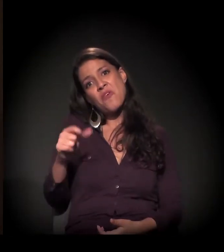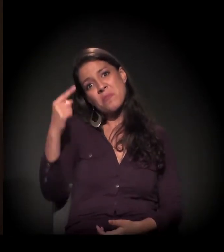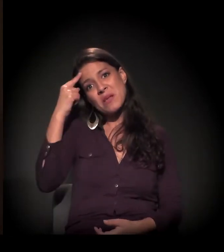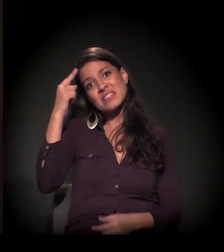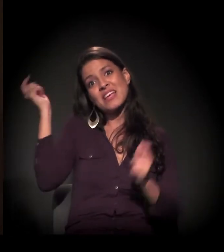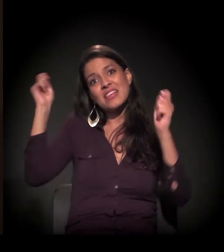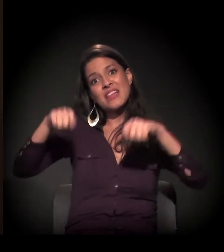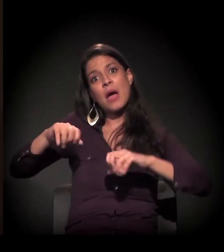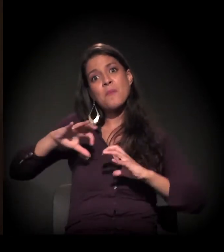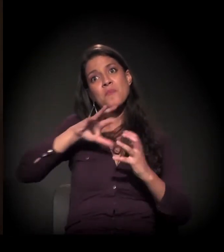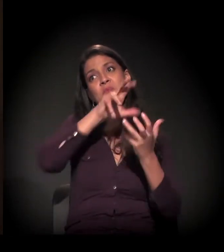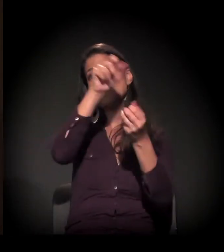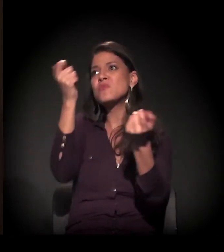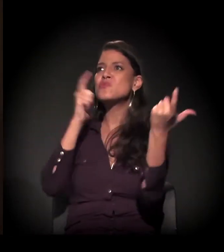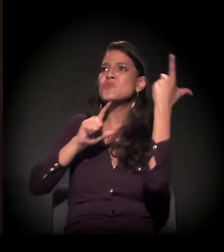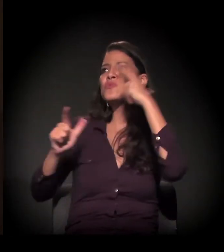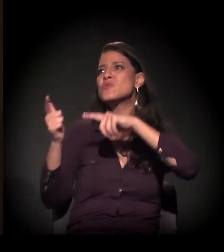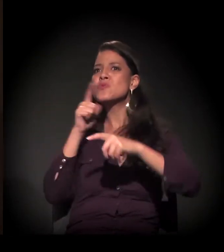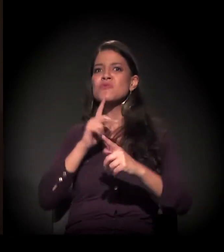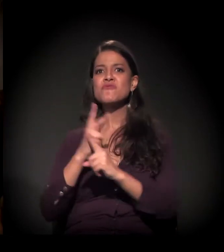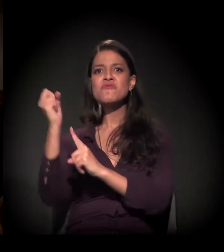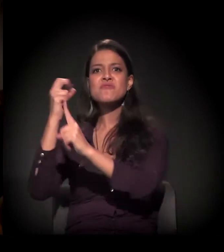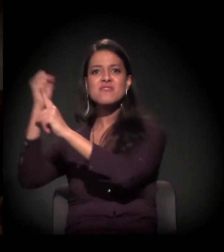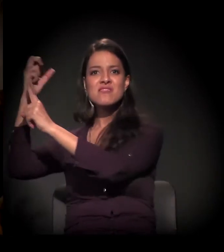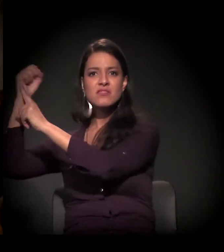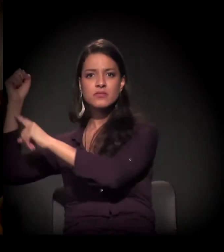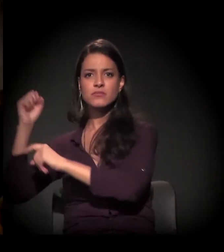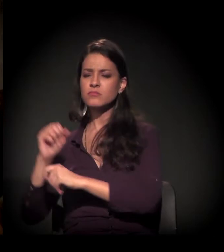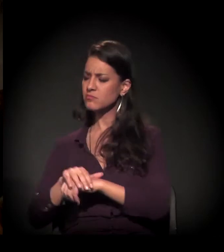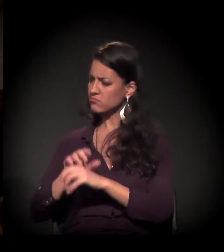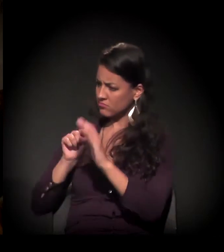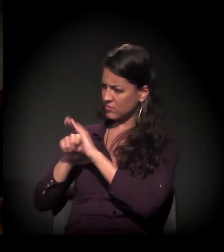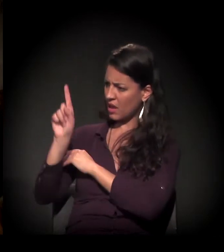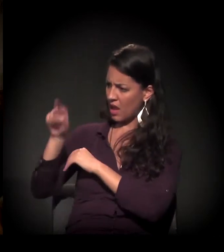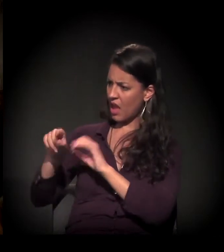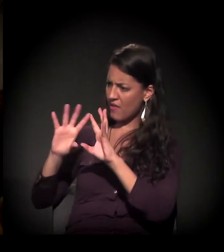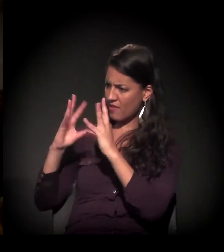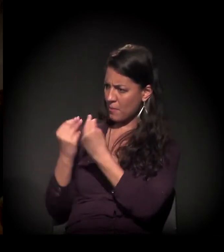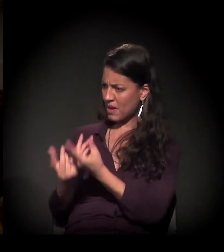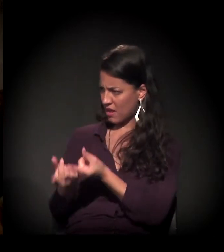Então, eu vim conquistar a minha vida... E você era de uma família rica, não é? Você era de uma família bem... com recursos.